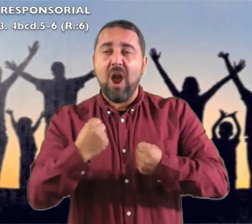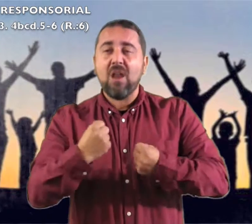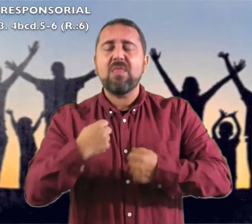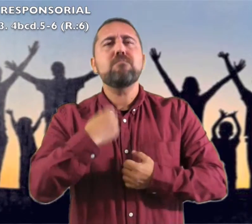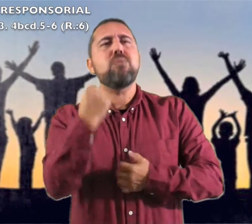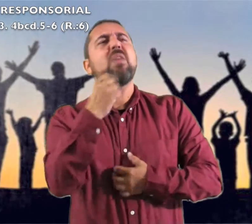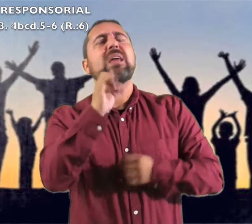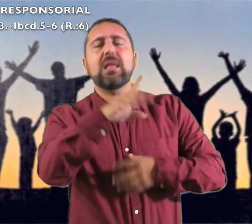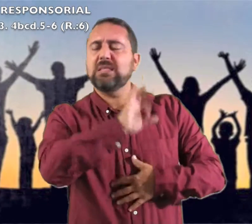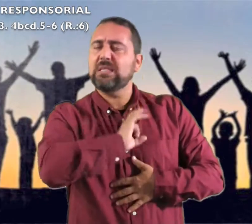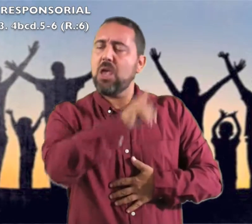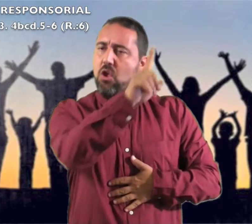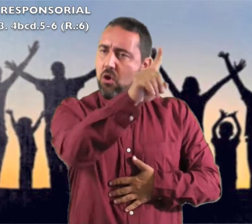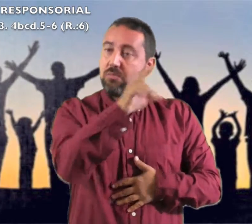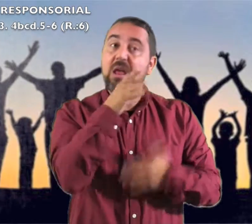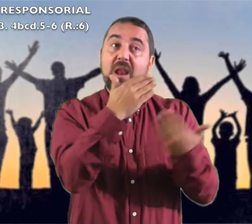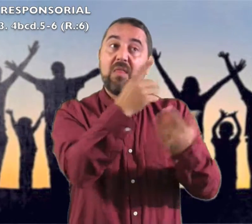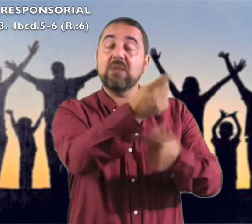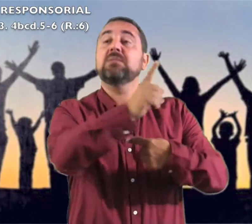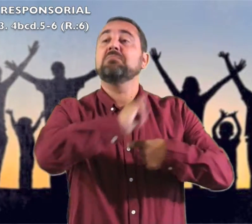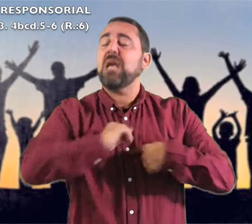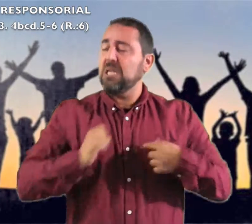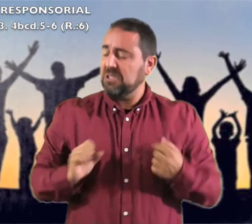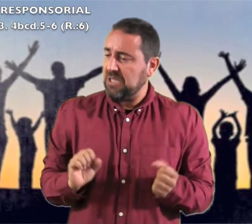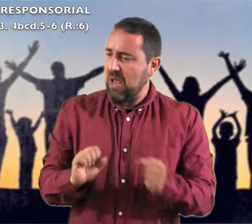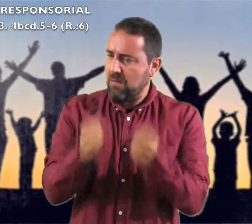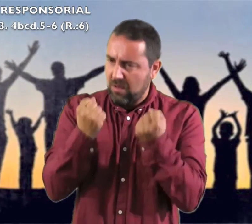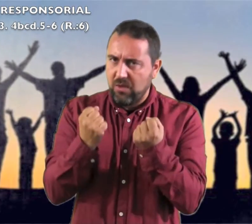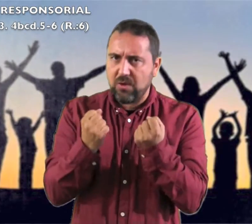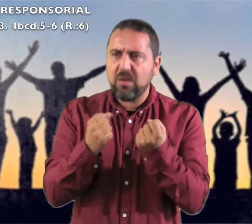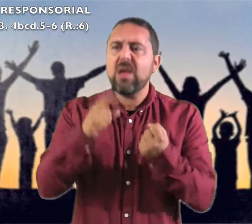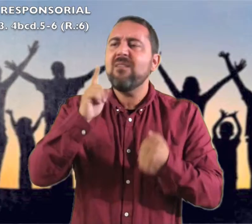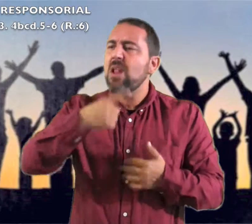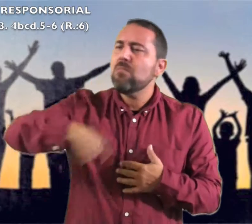porque mi fuerza y mi poder es el Señor, él fue mi salvación,